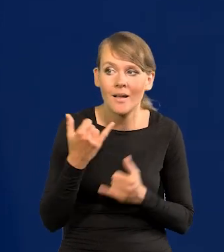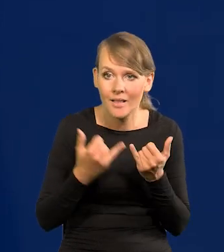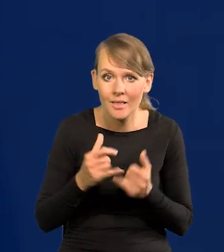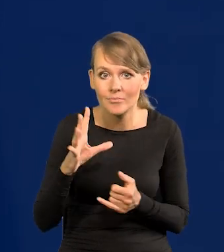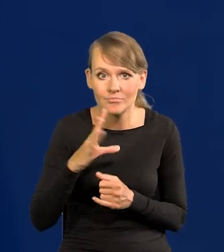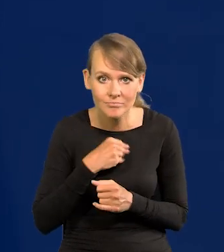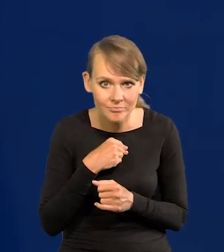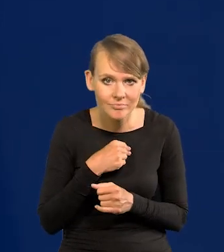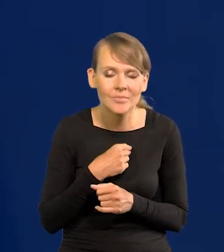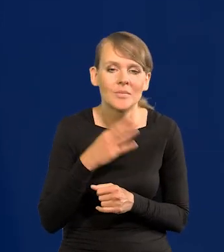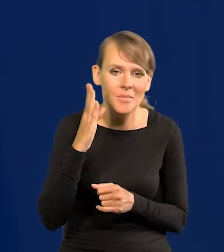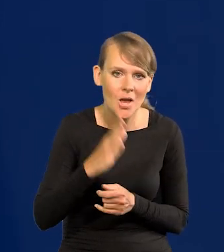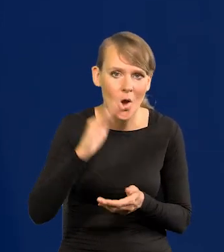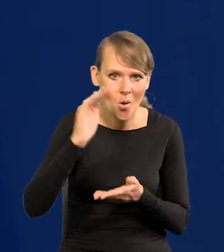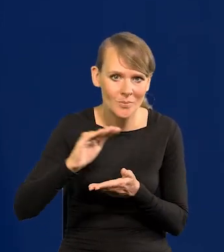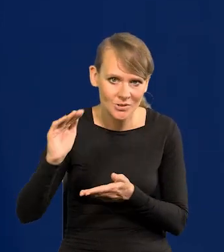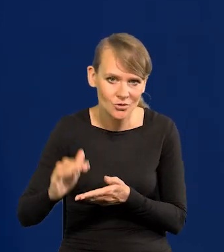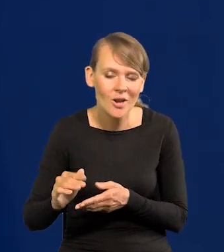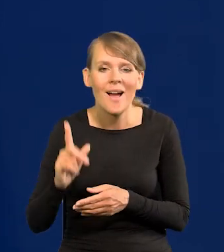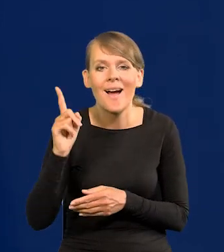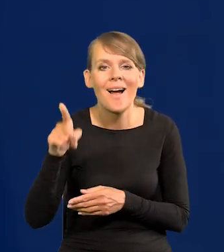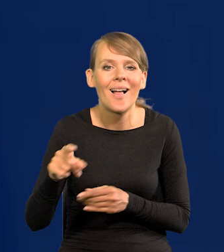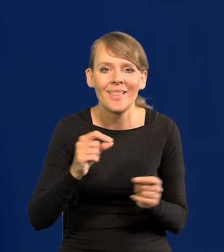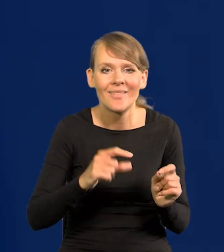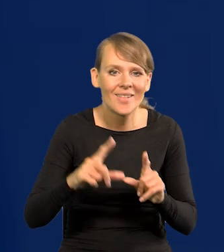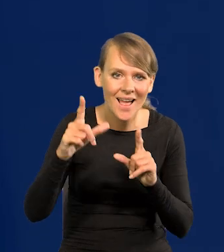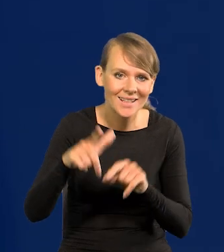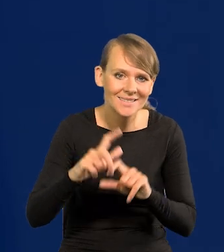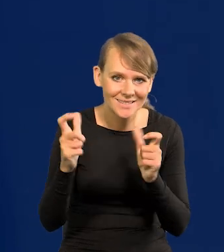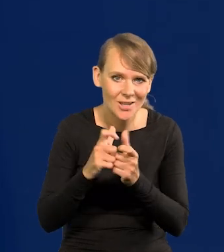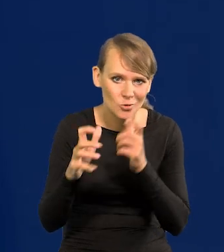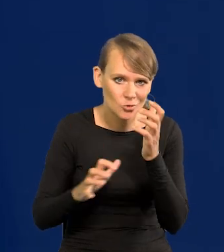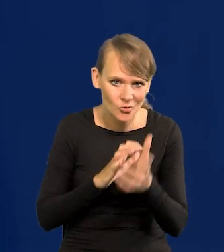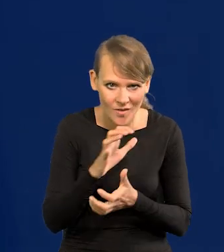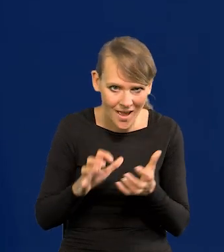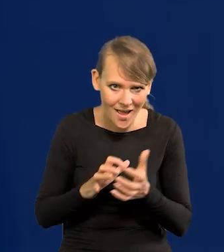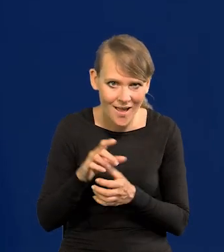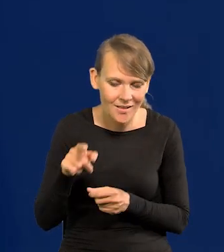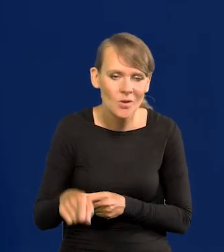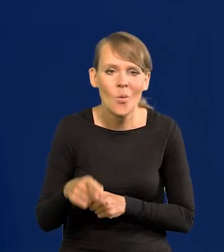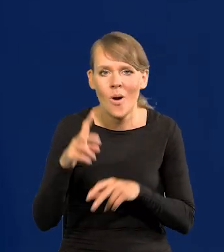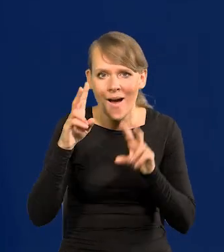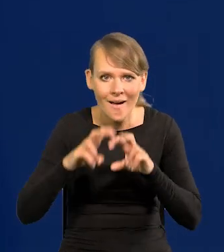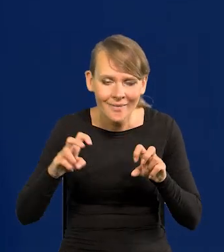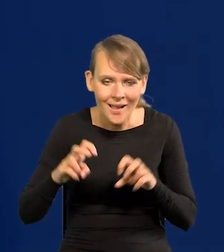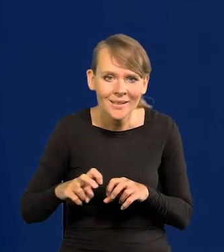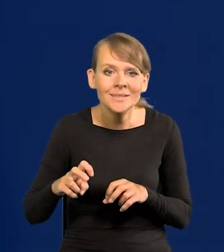to będą to obniżać. Natomiast ta inflacja to jest z całego świata, takie analizy napływają,